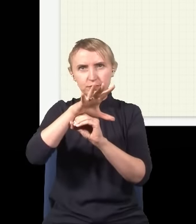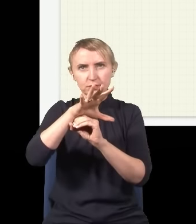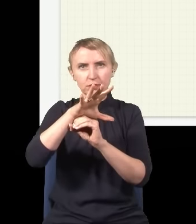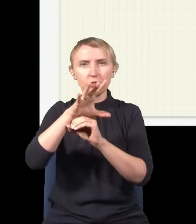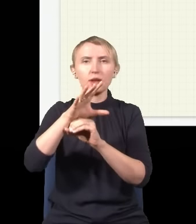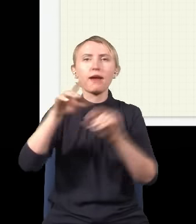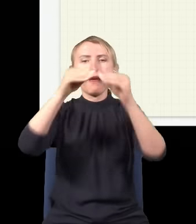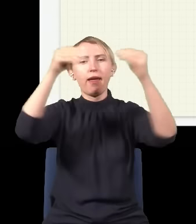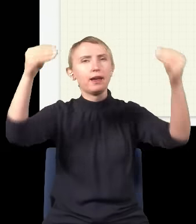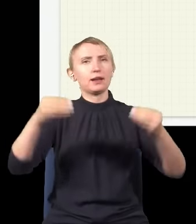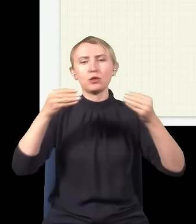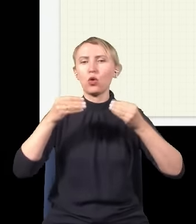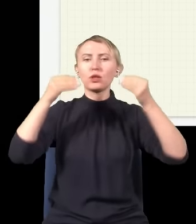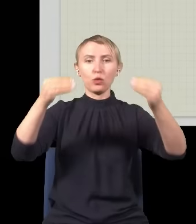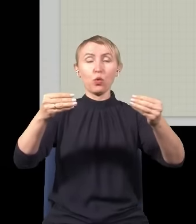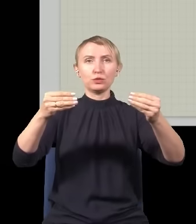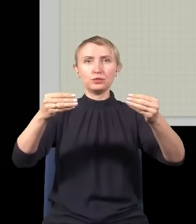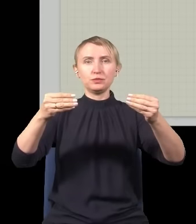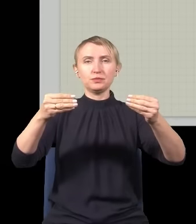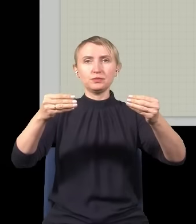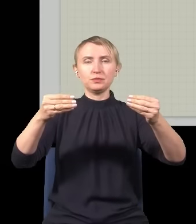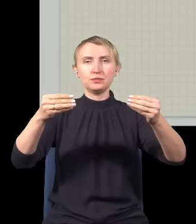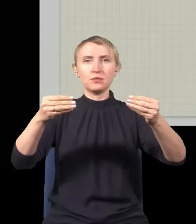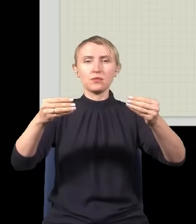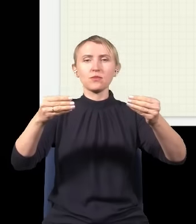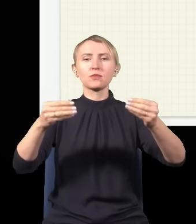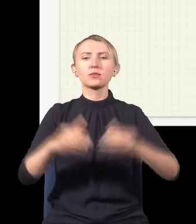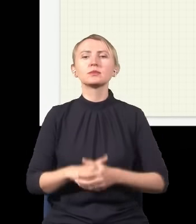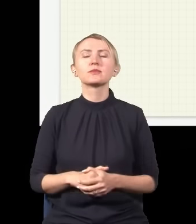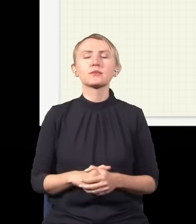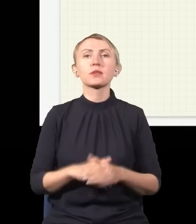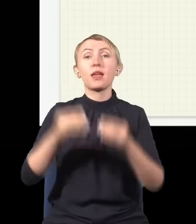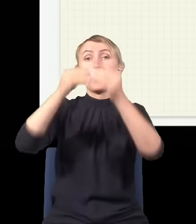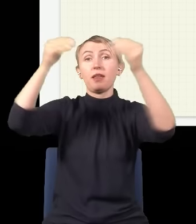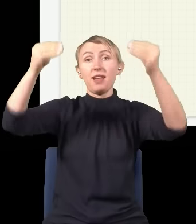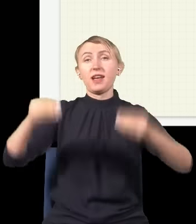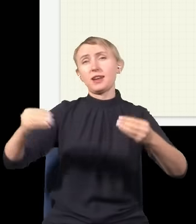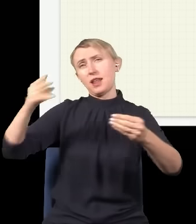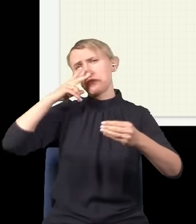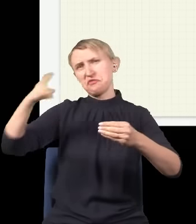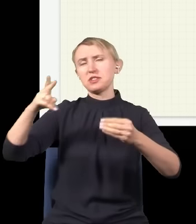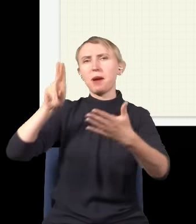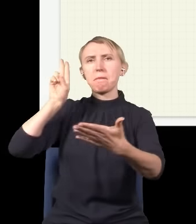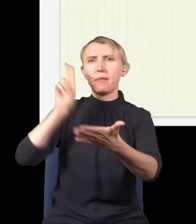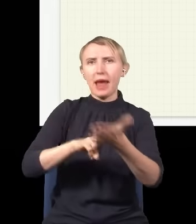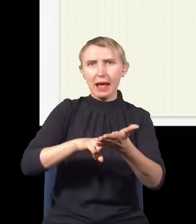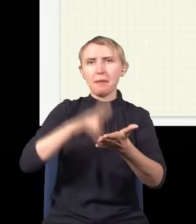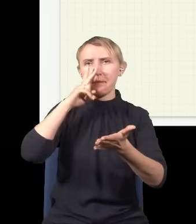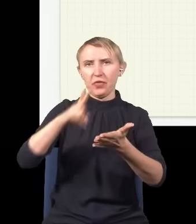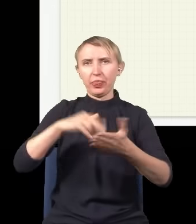stawiamy sobie ekran w jakiejś odległości od tego źródła światła i na tym ekranie widzimy jakąś plamę.